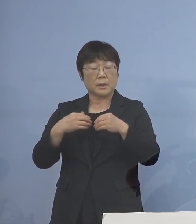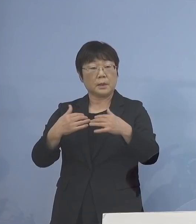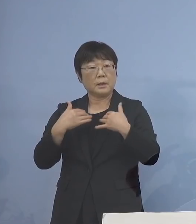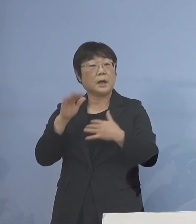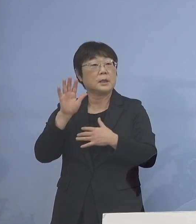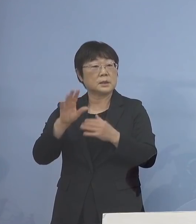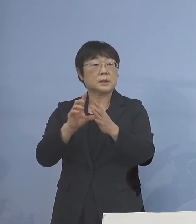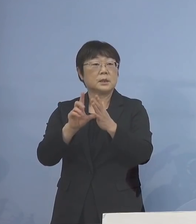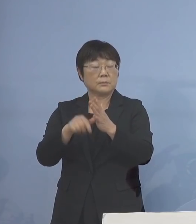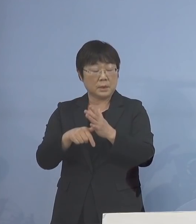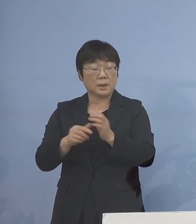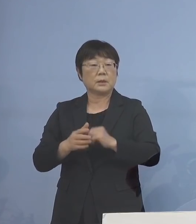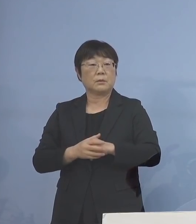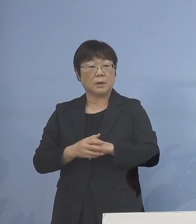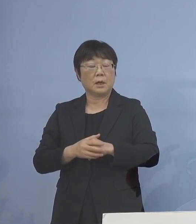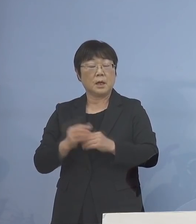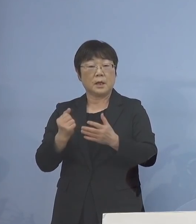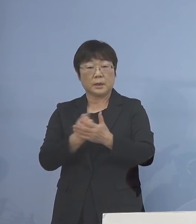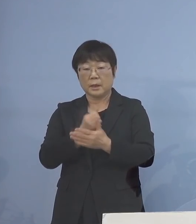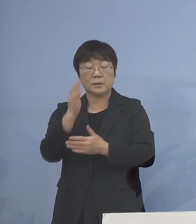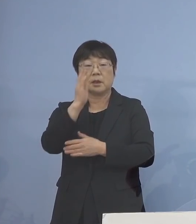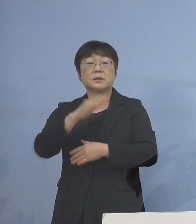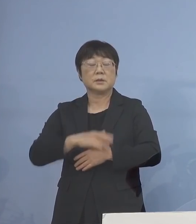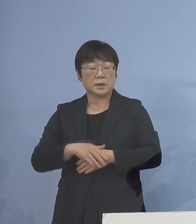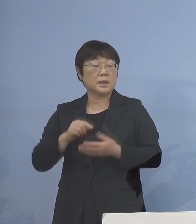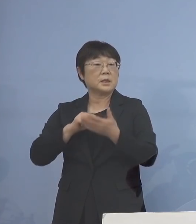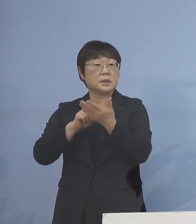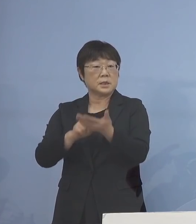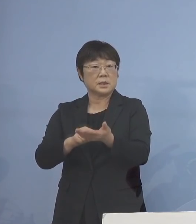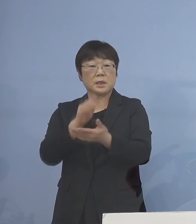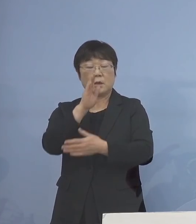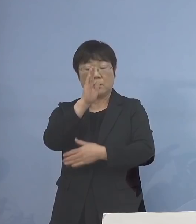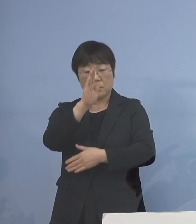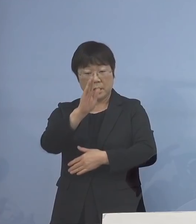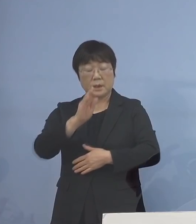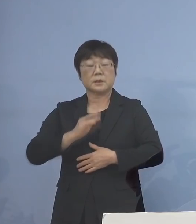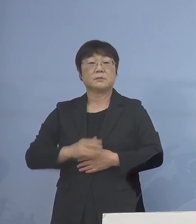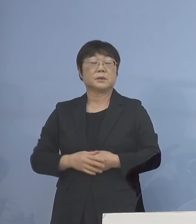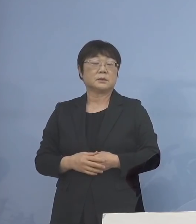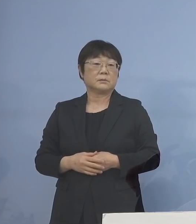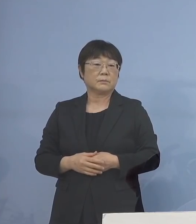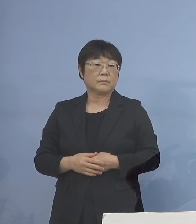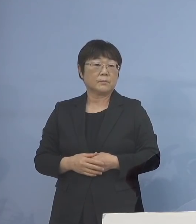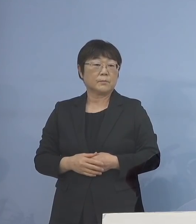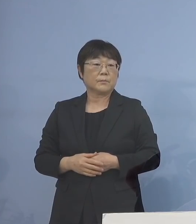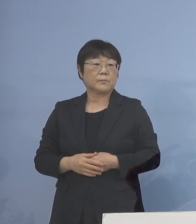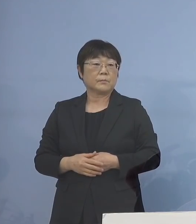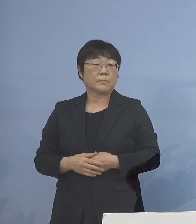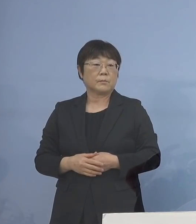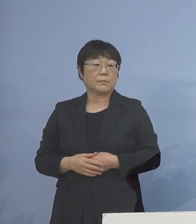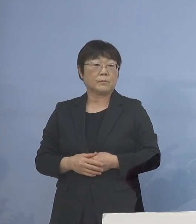是非、この機会を逃すことなく 申請をお願いいたしたいと存じます